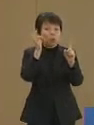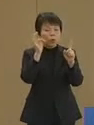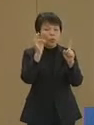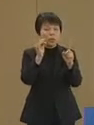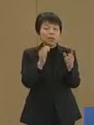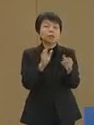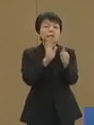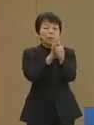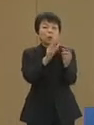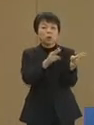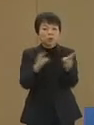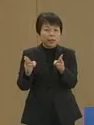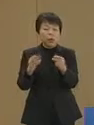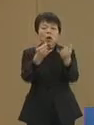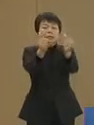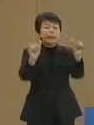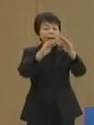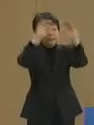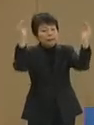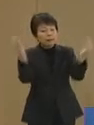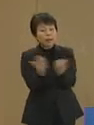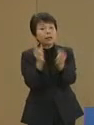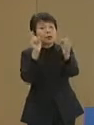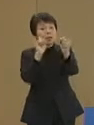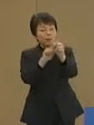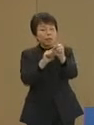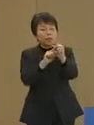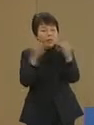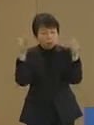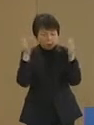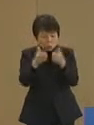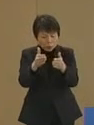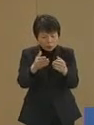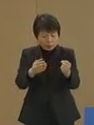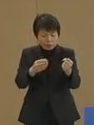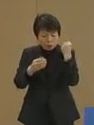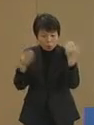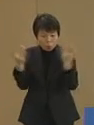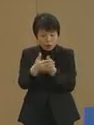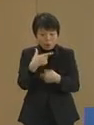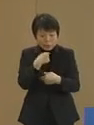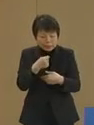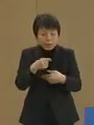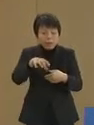社会全体のために重点的に 強化をしたい分野で 働く人に対し